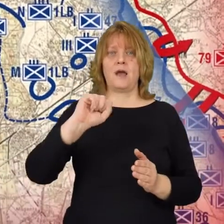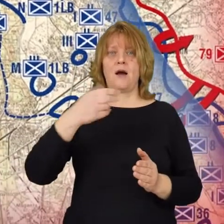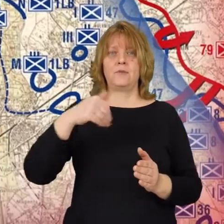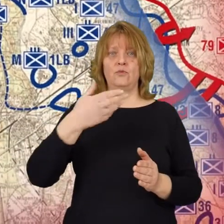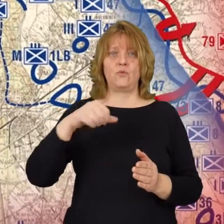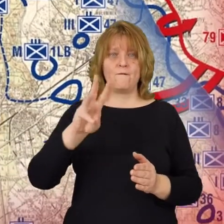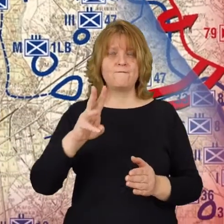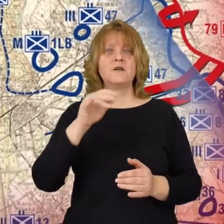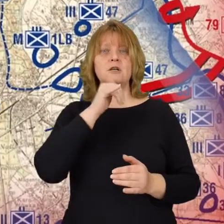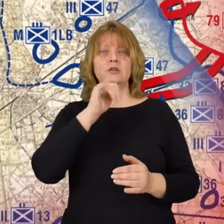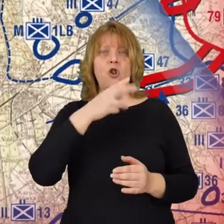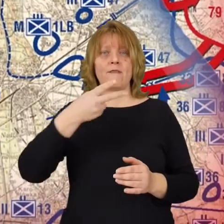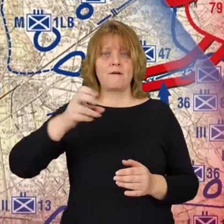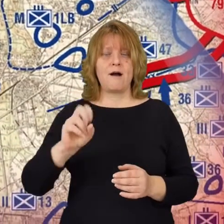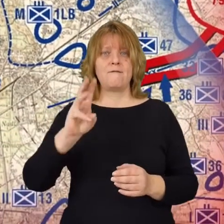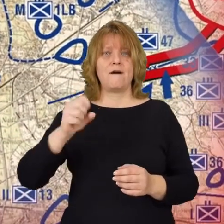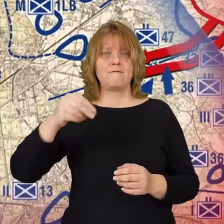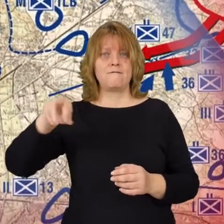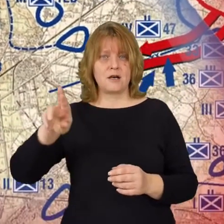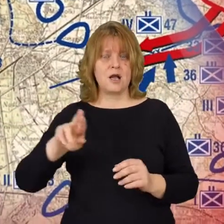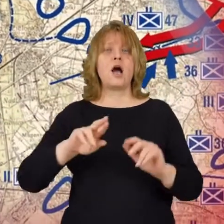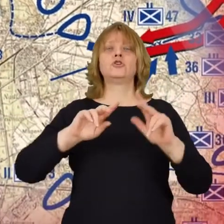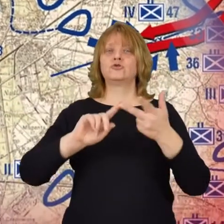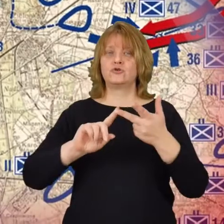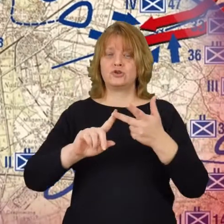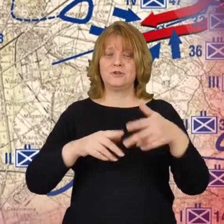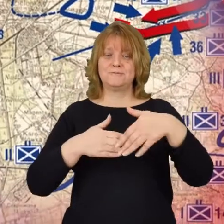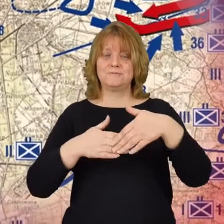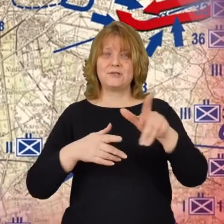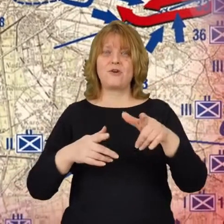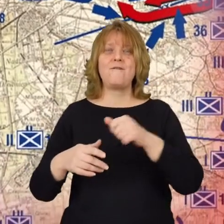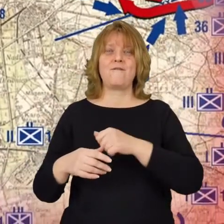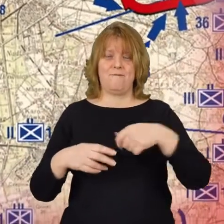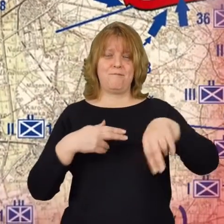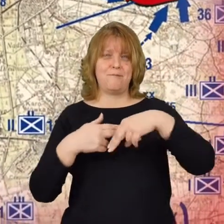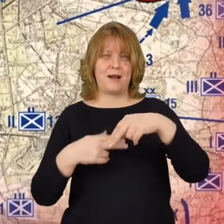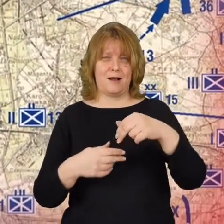Zielonką i Wawrem. Trzecią w pobliżu warszawskiej dzielnicy Pragi